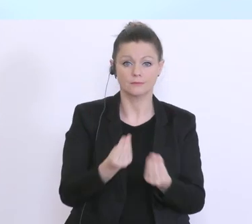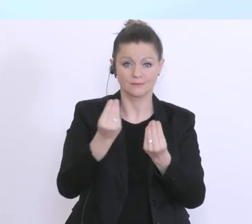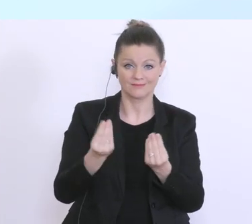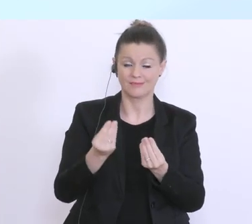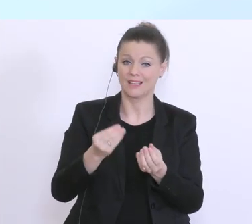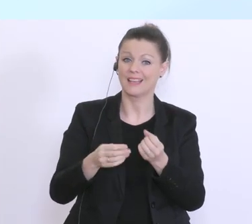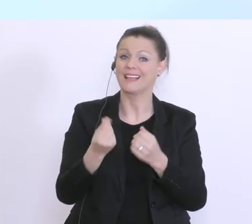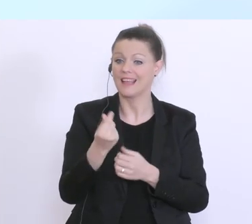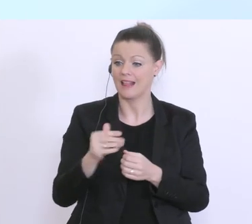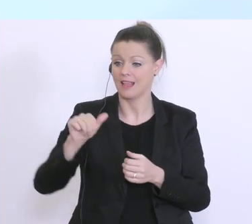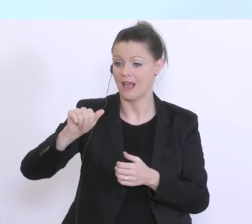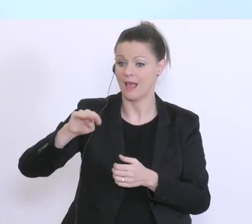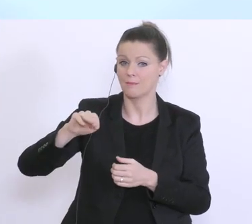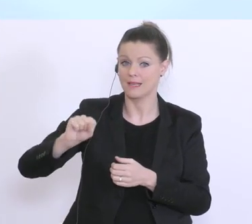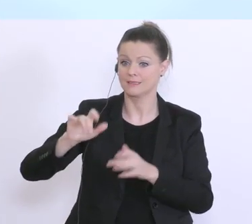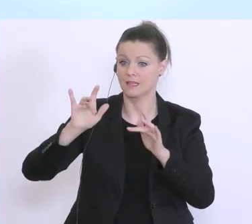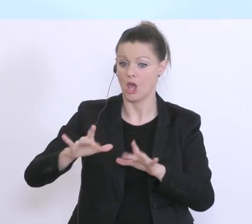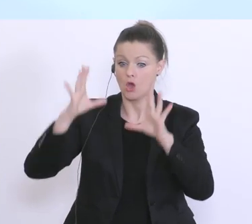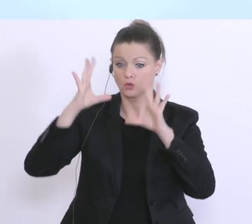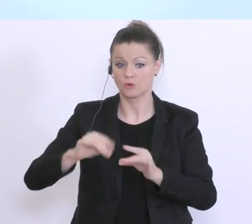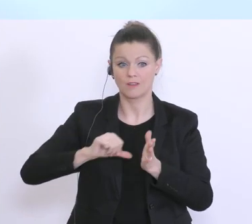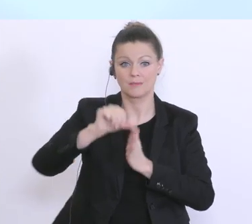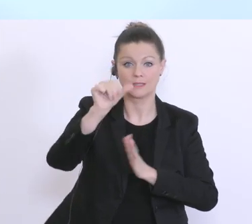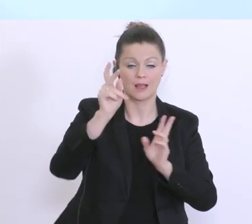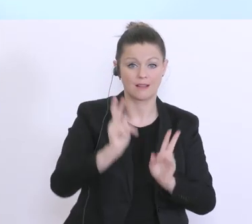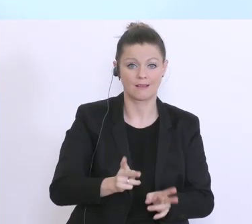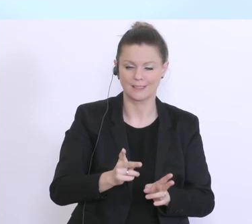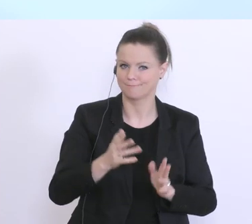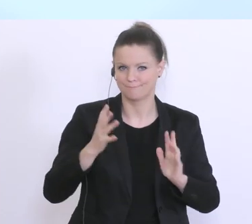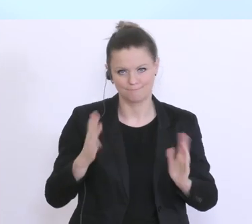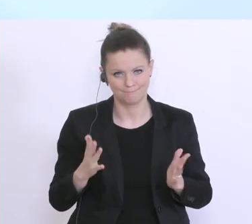eben nicht sofort zur Verfügung, und daher ist in vielen Fällen eben eine Liquiditätsüberbrückung